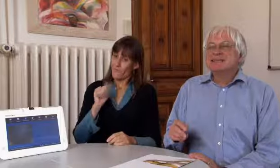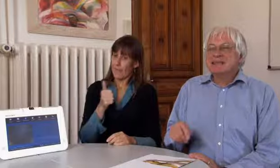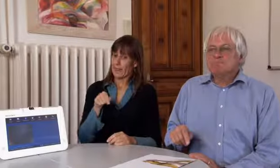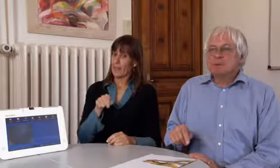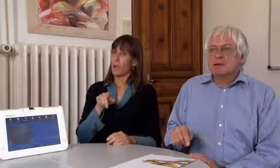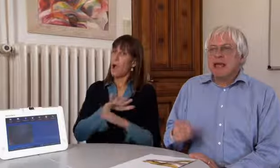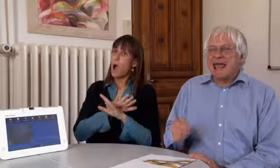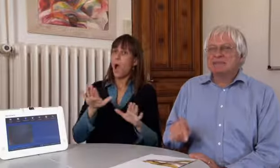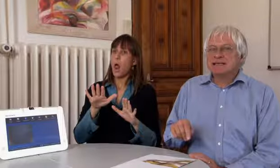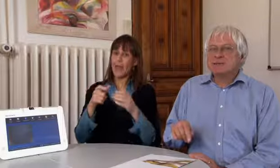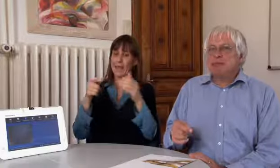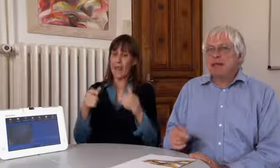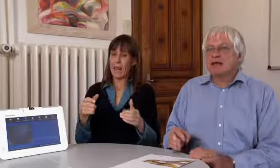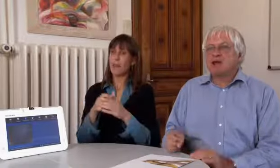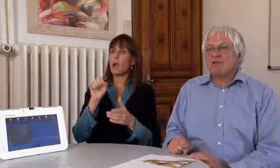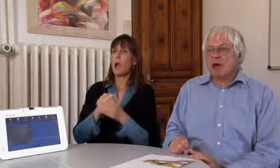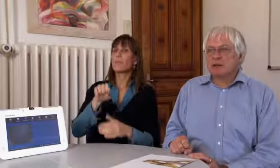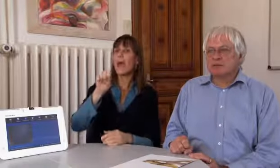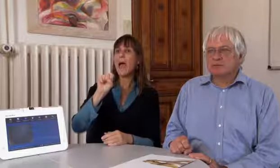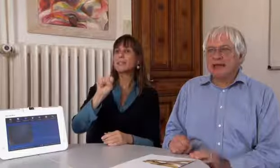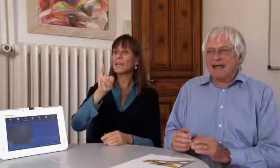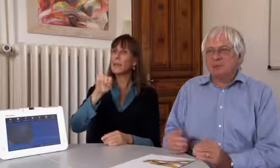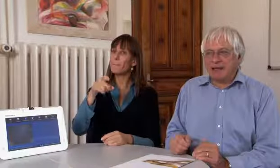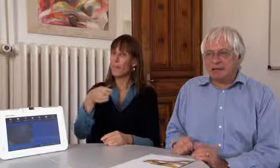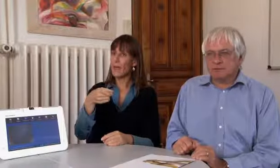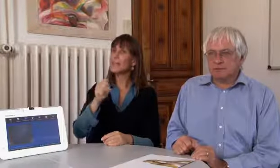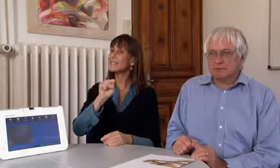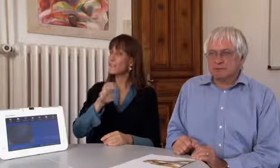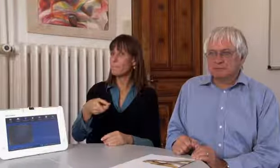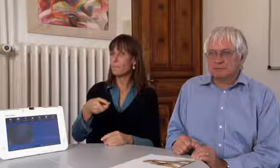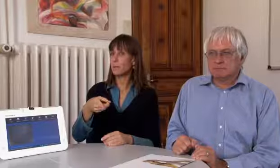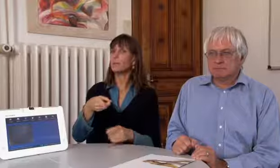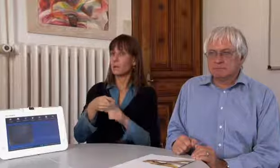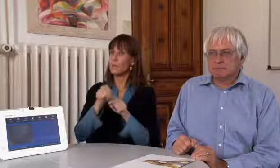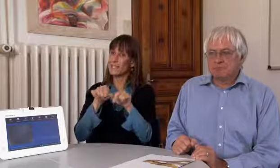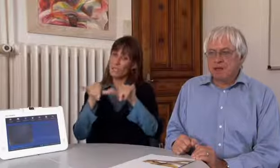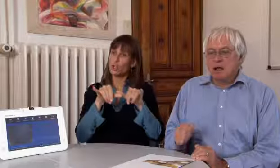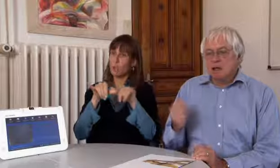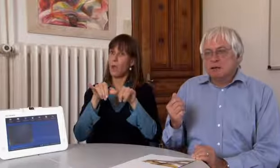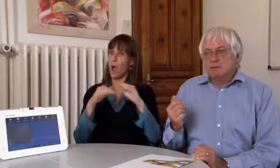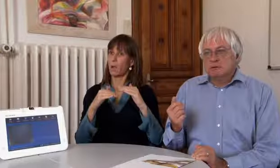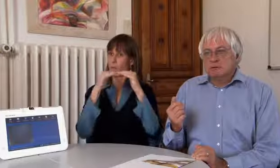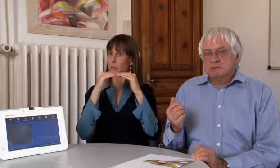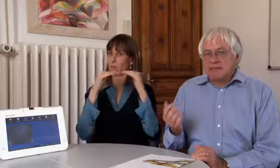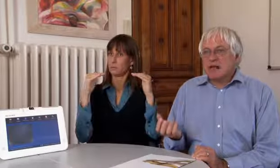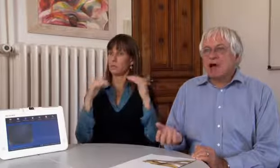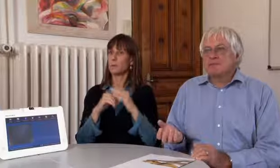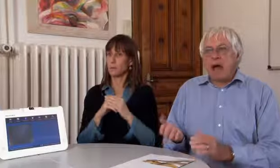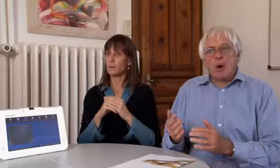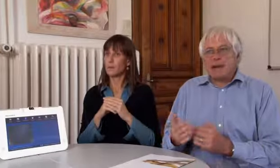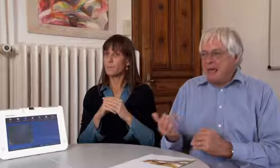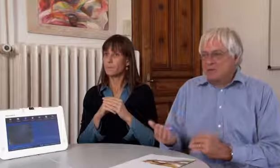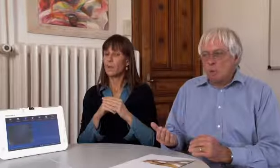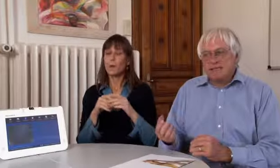Wichtig ist, dass alle Geräte dem SIP Standard entsprechen.